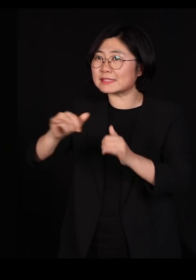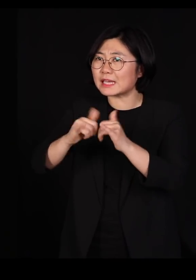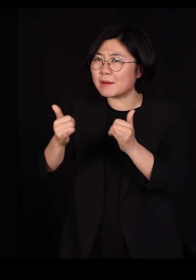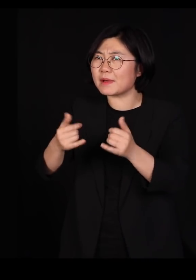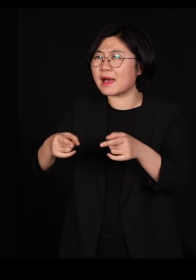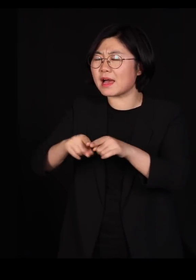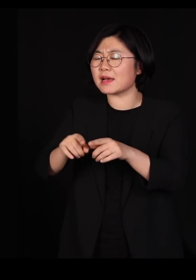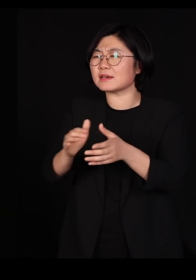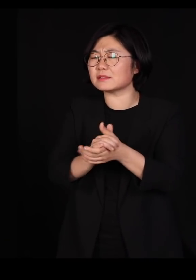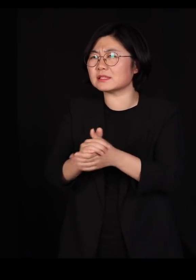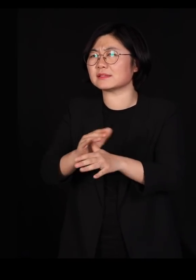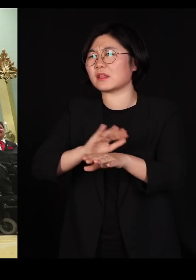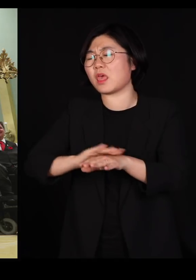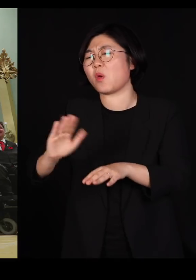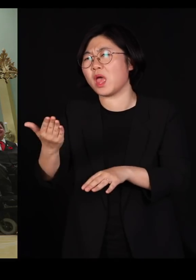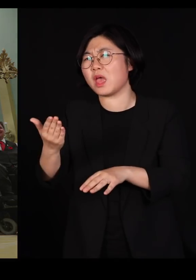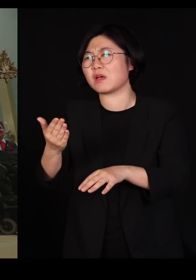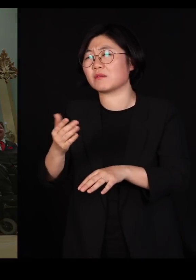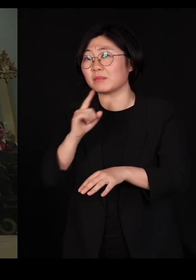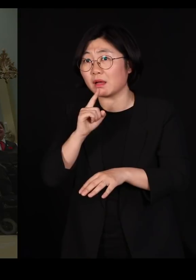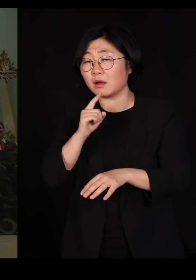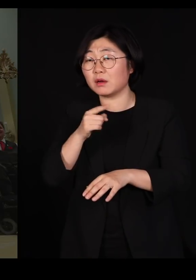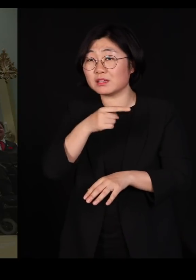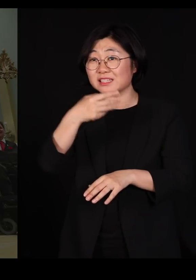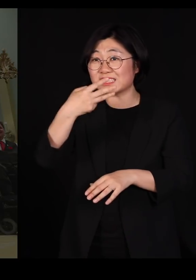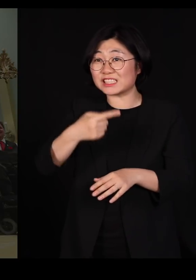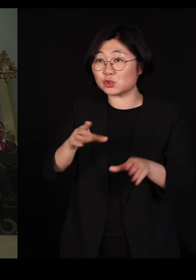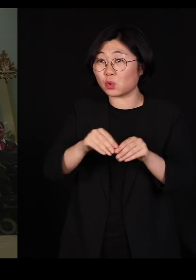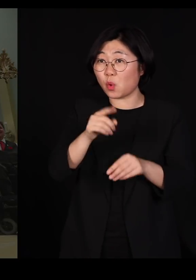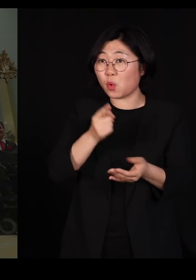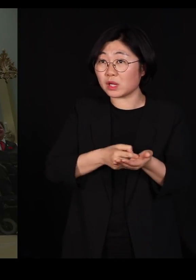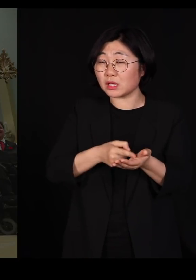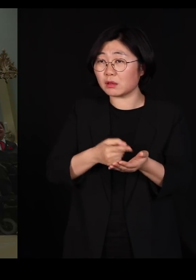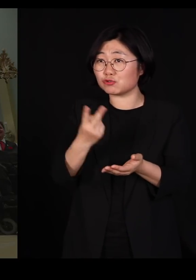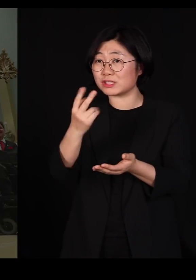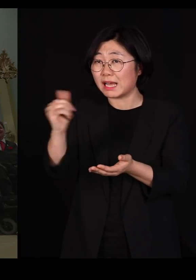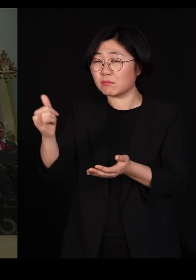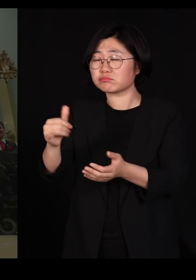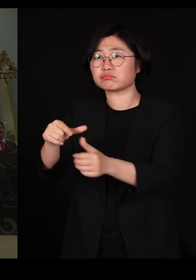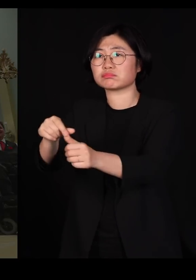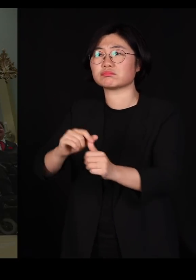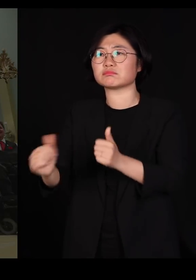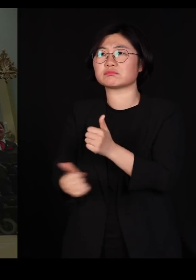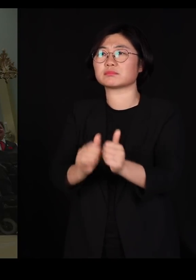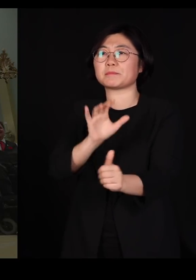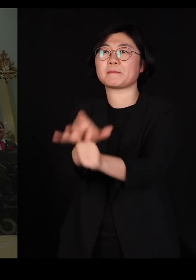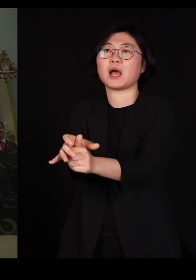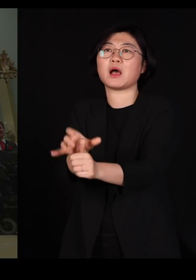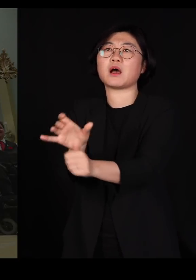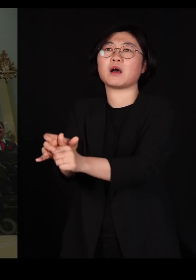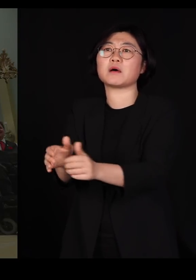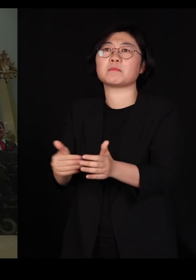트뤼도 총리는 그런 분, 두 분을 장관으로 임명하셨습니다 거기서 끝이 아닙니다